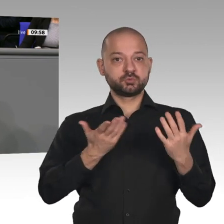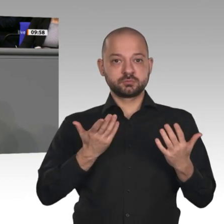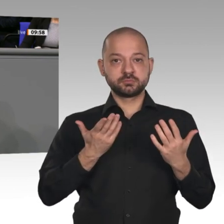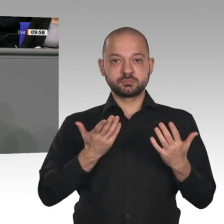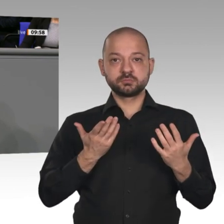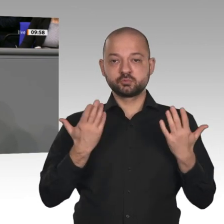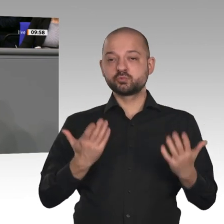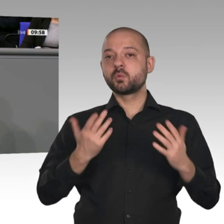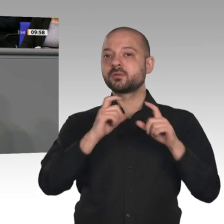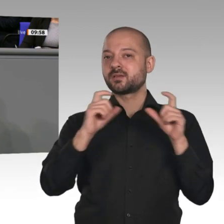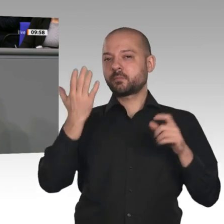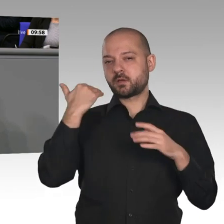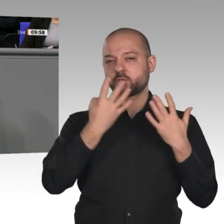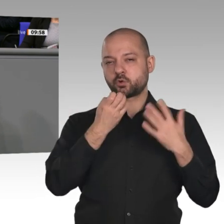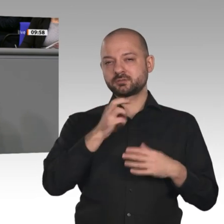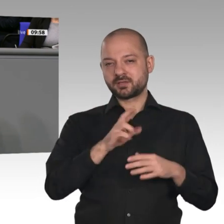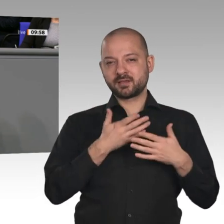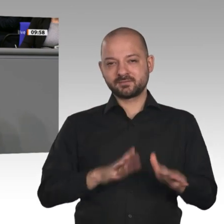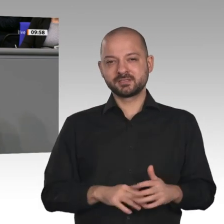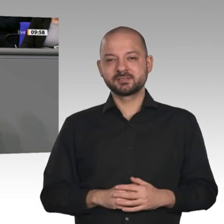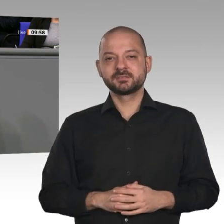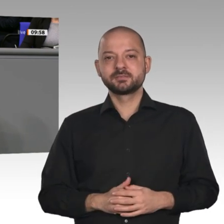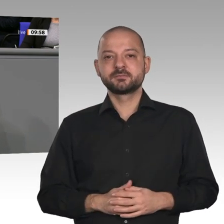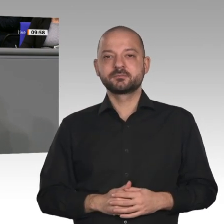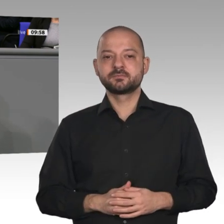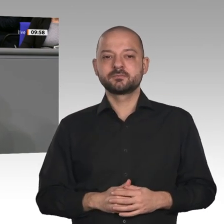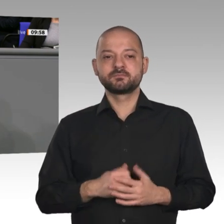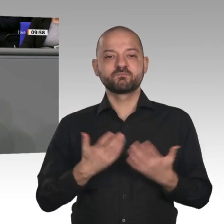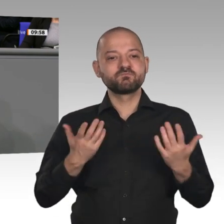große Thema in den 90er-Jahren -, weshalb die Glücksspirale damals durchbrochen